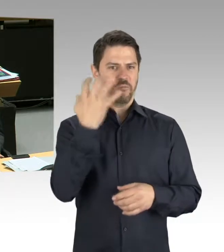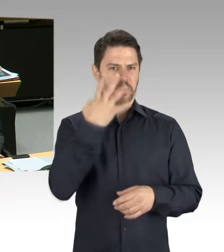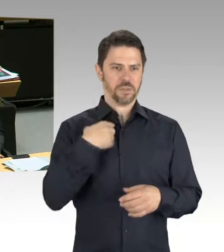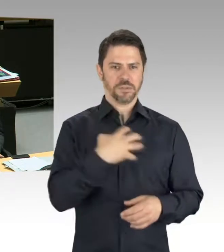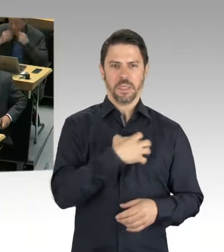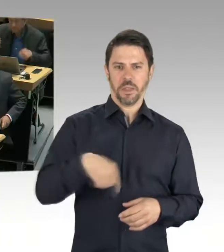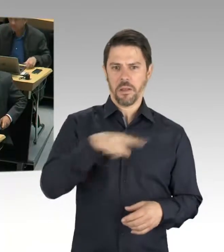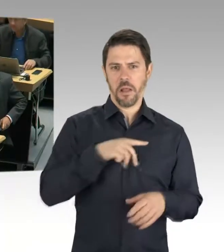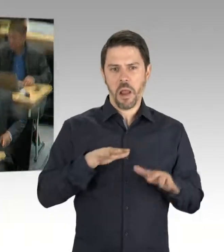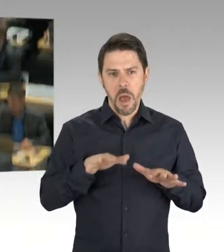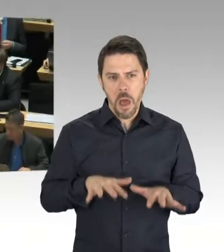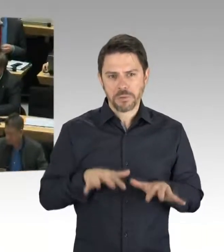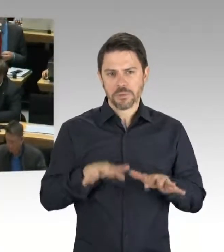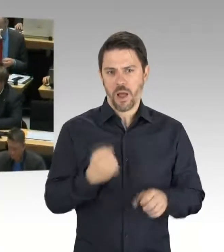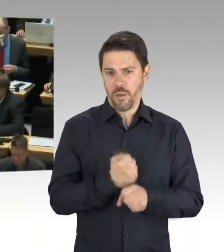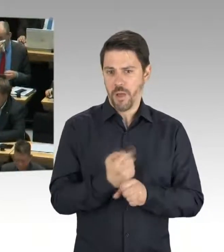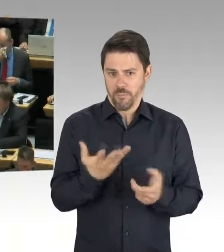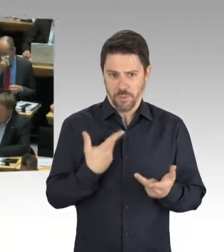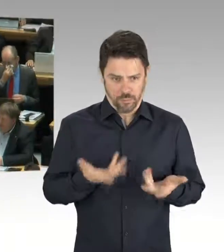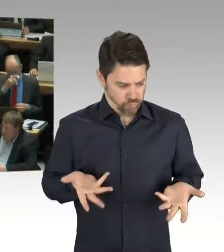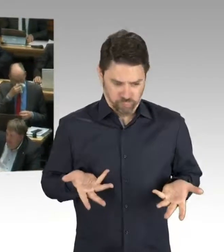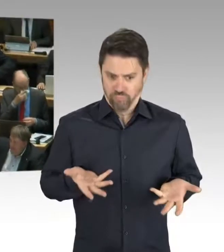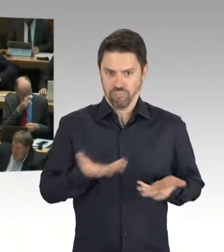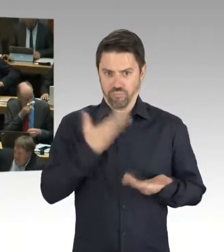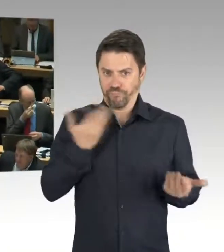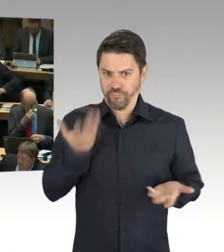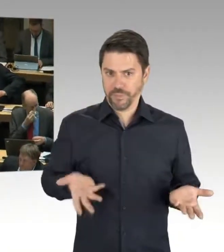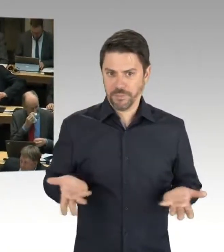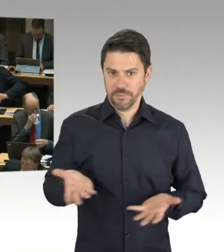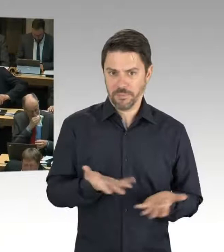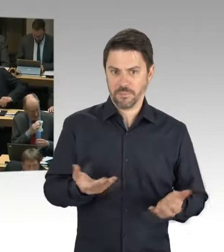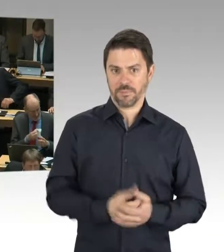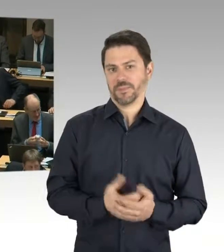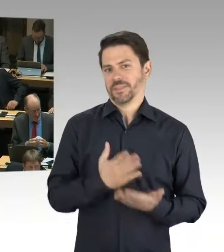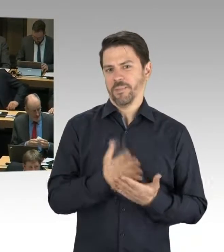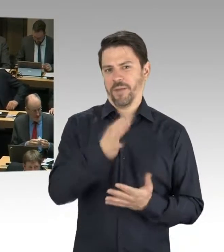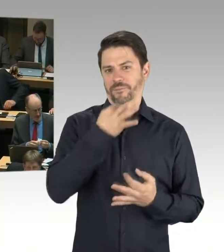(Zwischenrufe) (Präsidium) Meine Herren, es ist keine Zeit für Zwischenrufe,